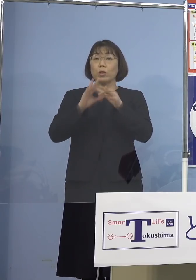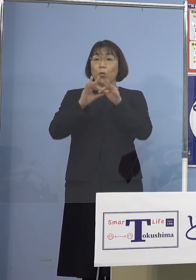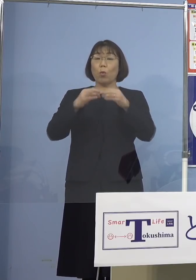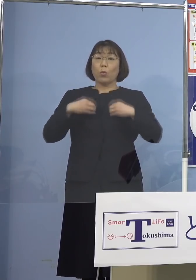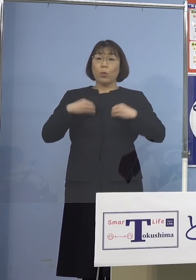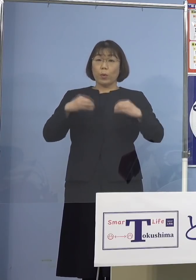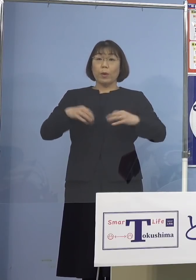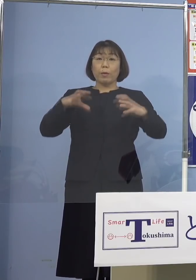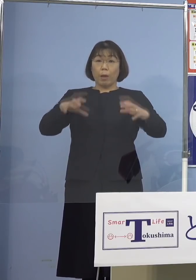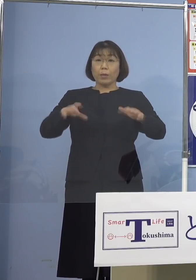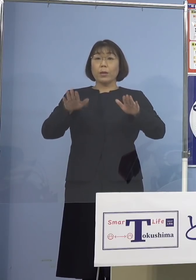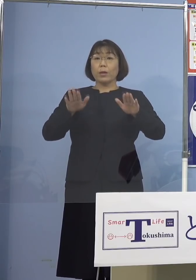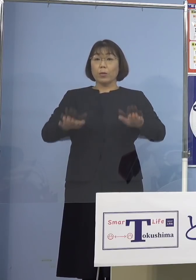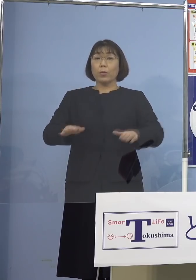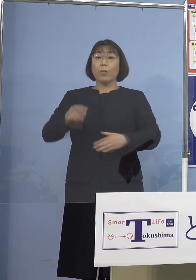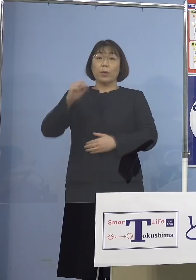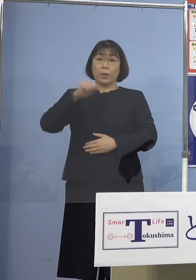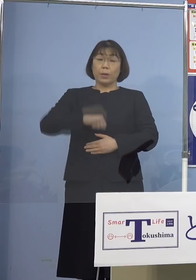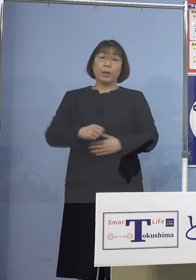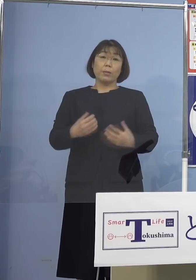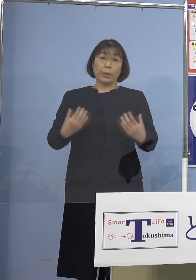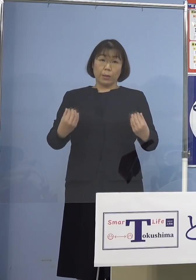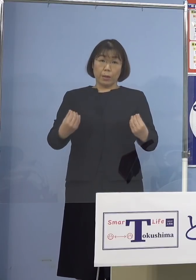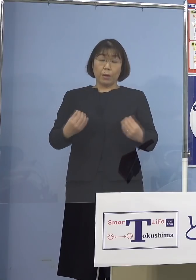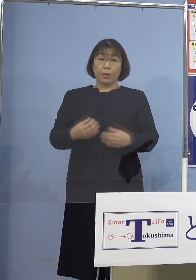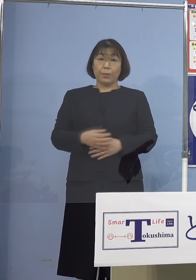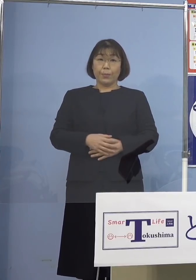本日認定することとなりました